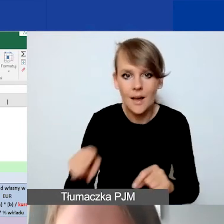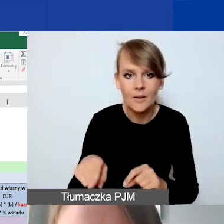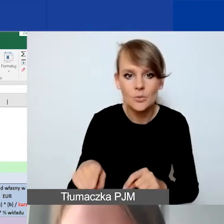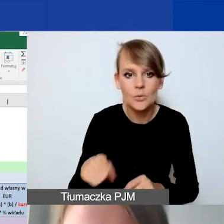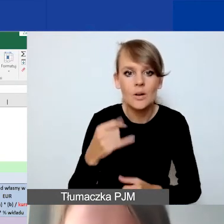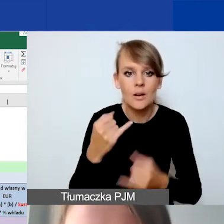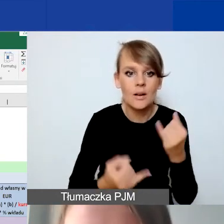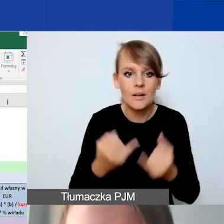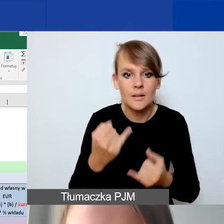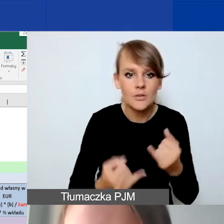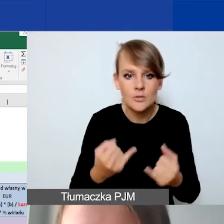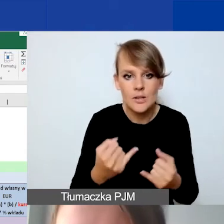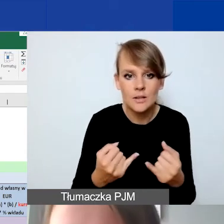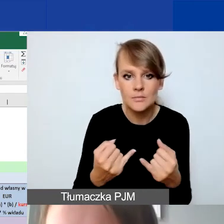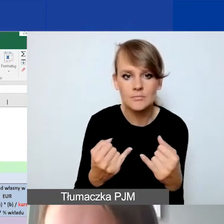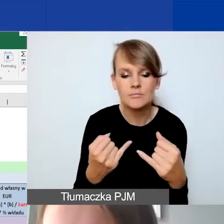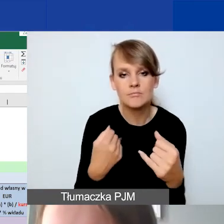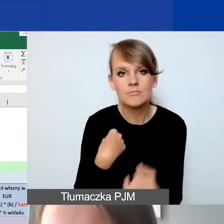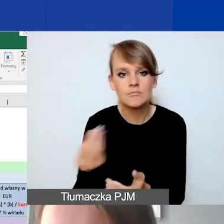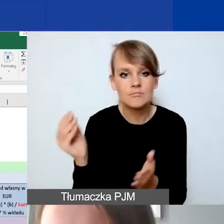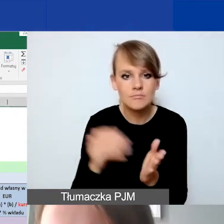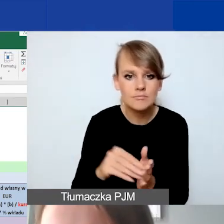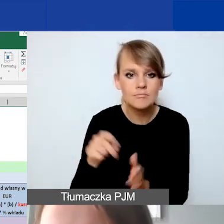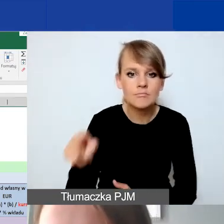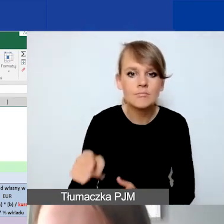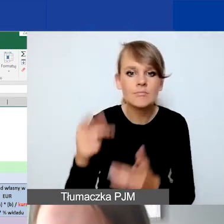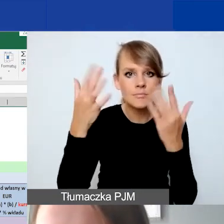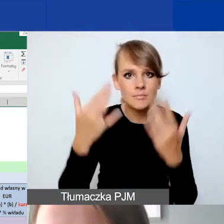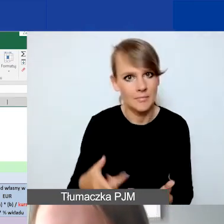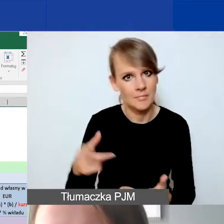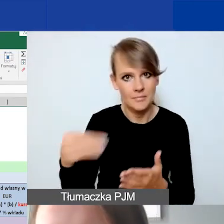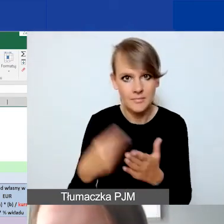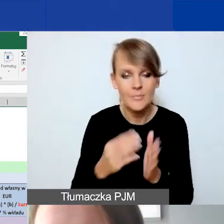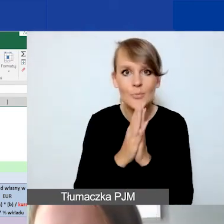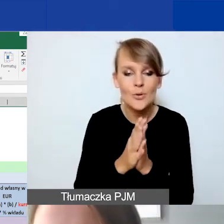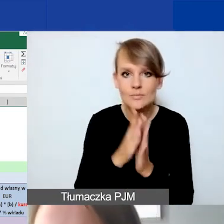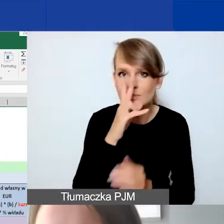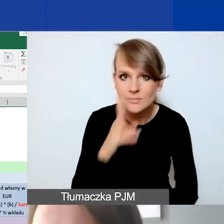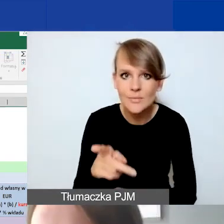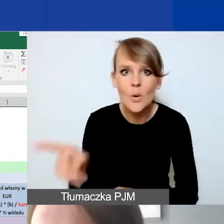też jakieś działanie oszacowane na tę kwotę. Proszę spojrzeć ta kwota, to co powiedziałam,